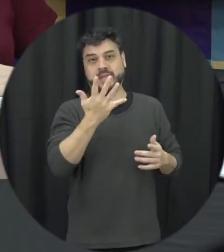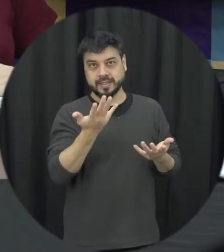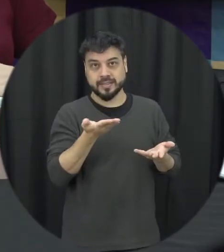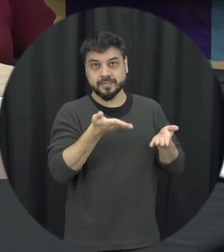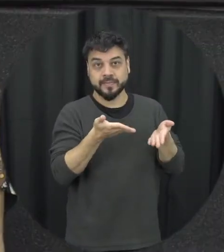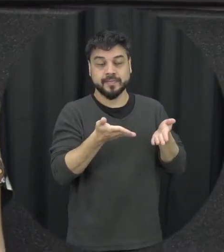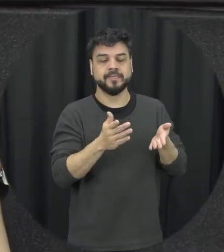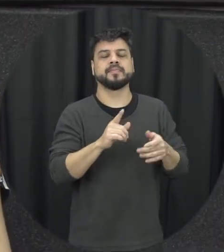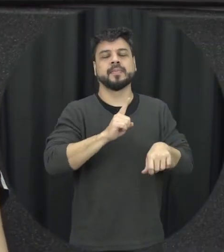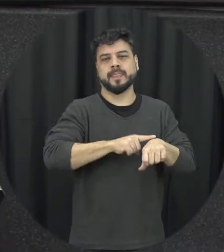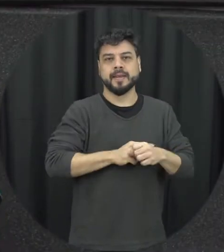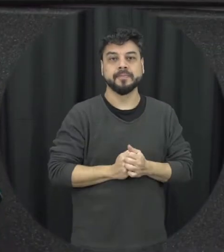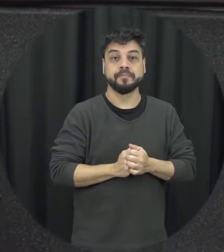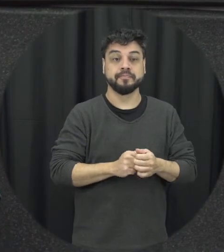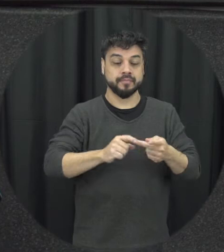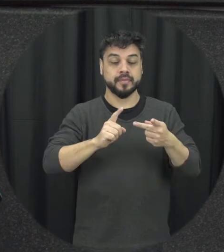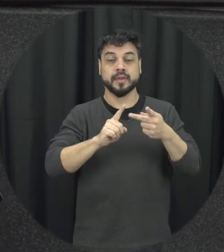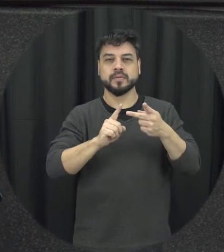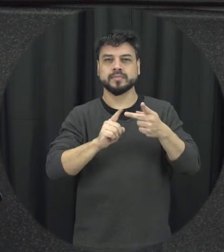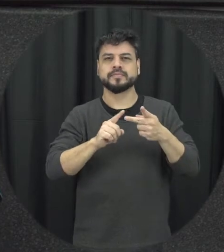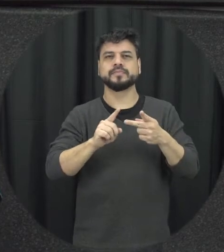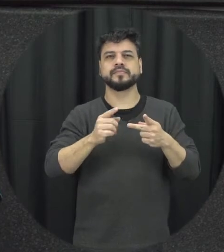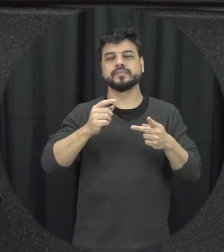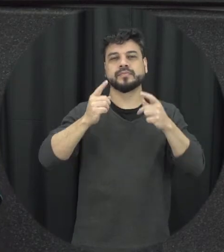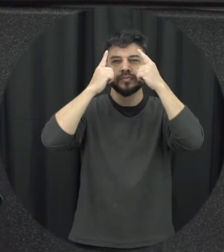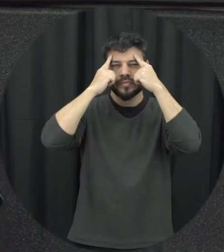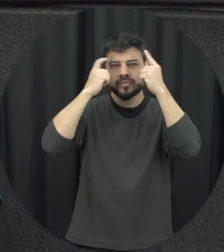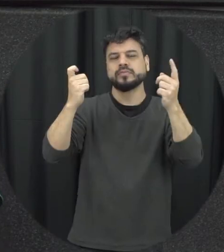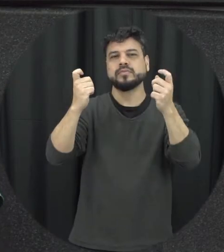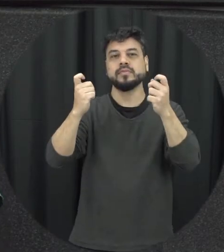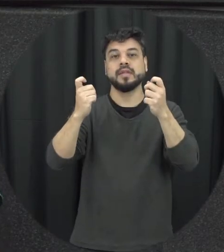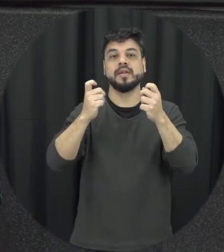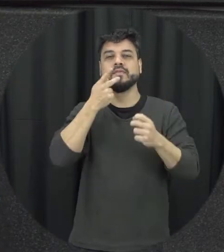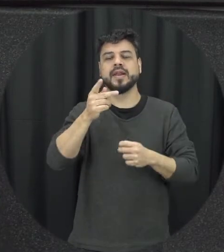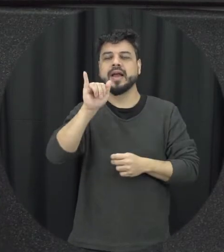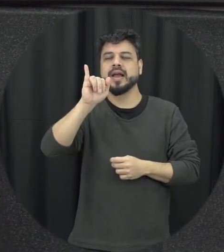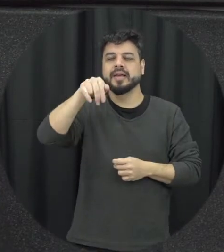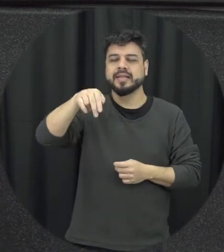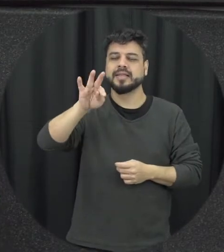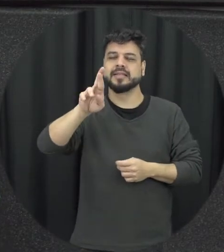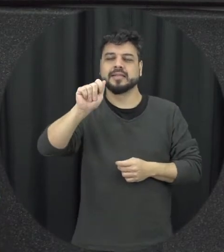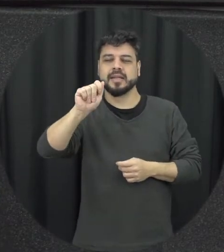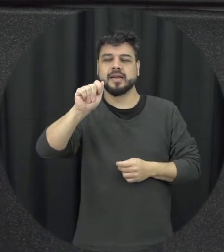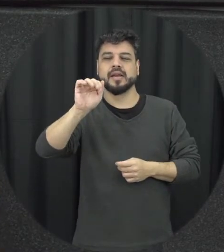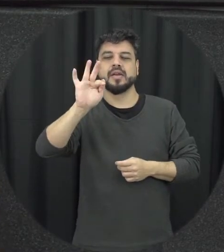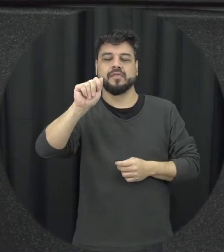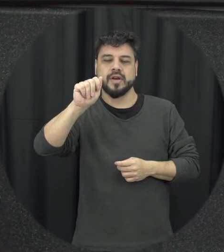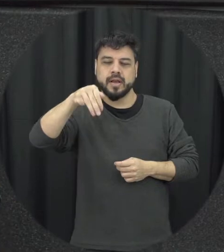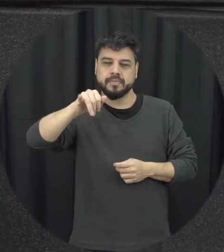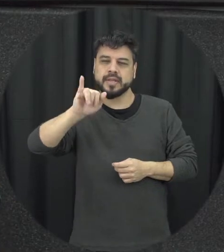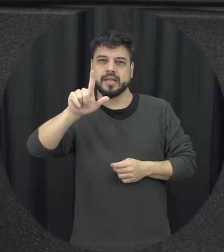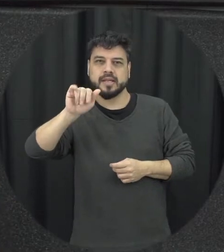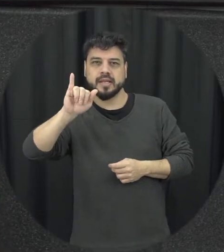dela acontece a violência a gente falar ela é intrafamiliar o que acontece dentro da família